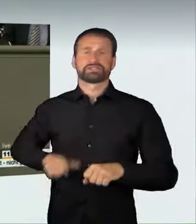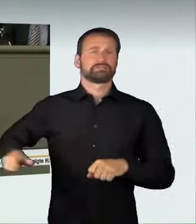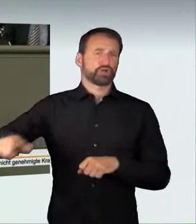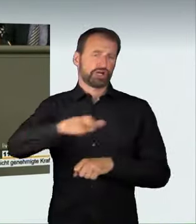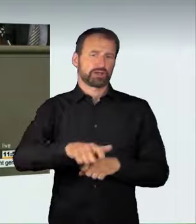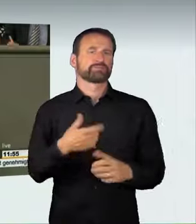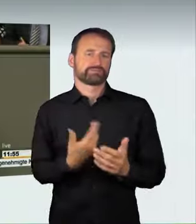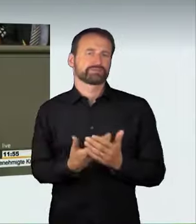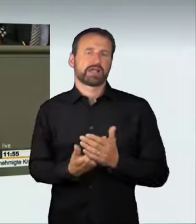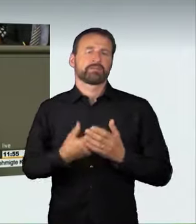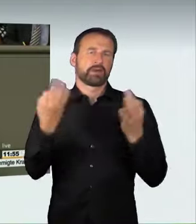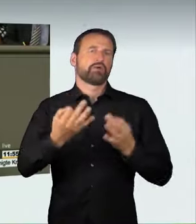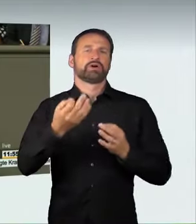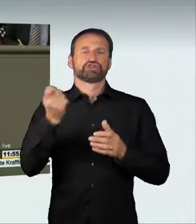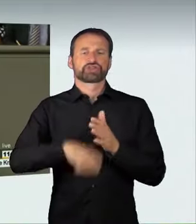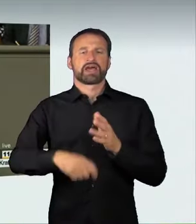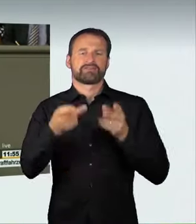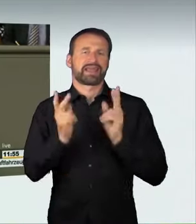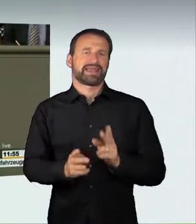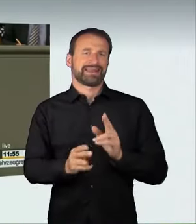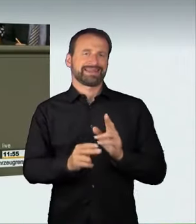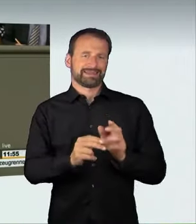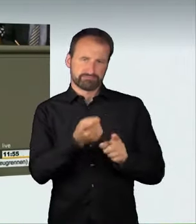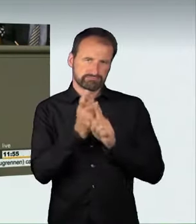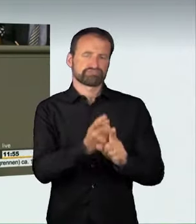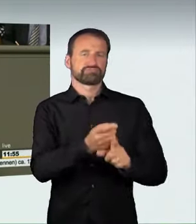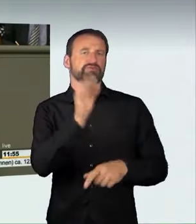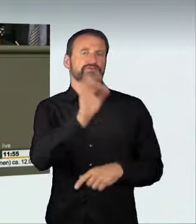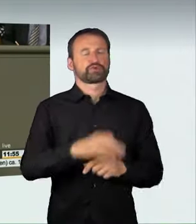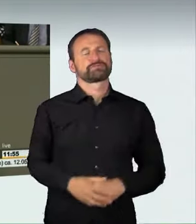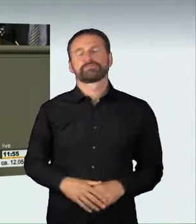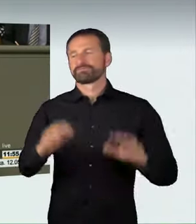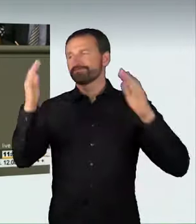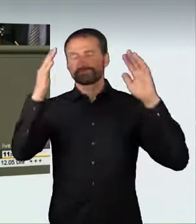In der jüngsten Rechtsprechung wurden diese schlimmen Unfälle